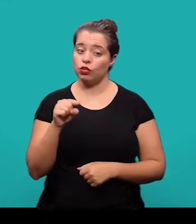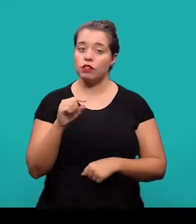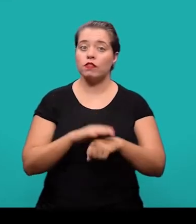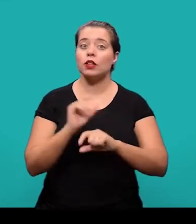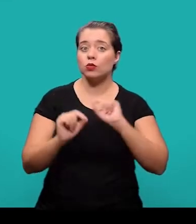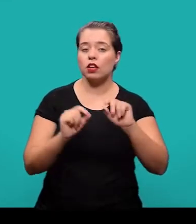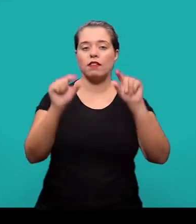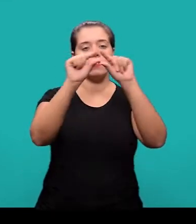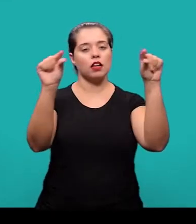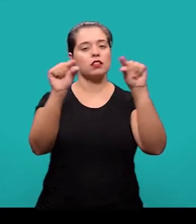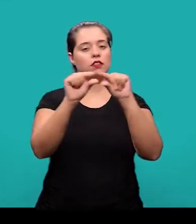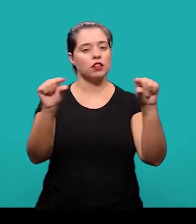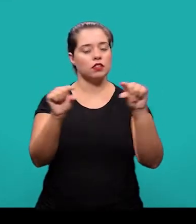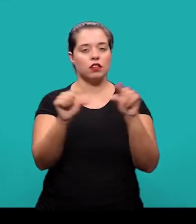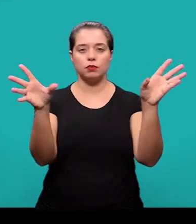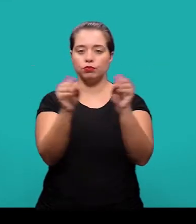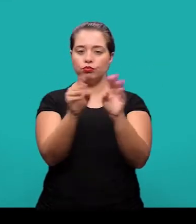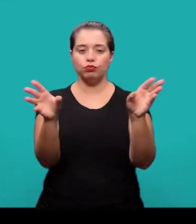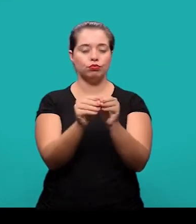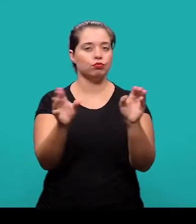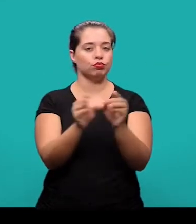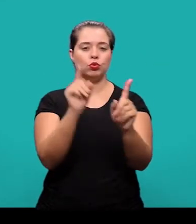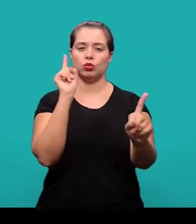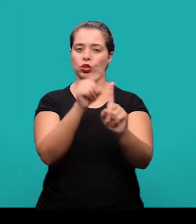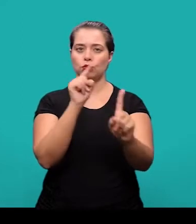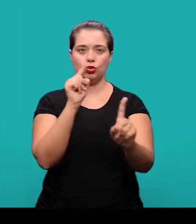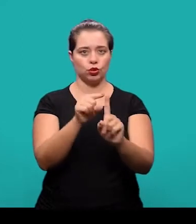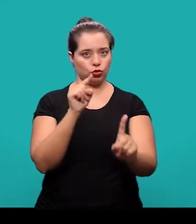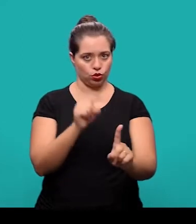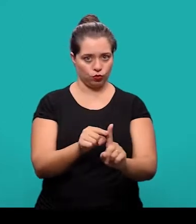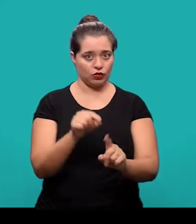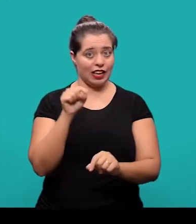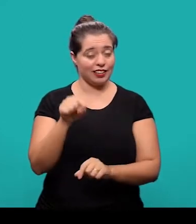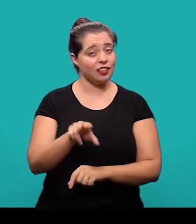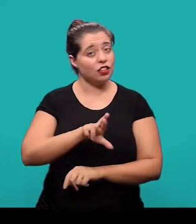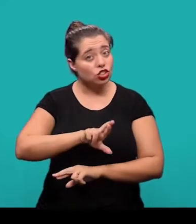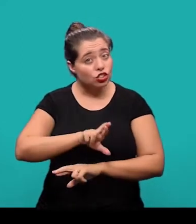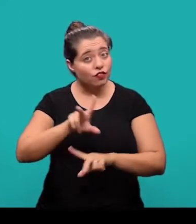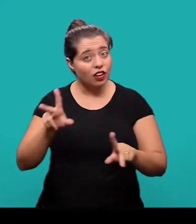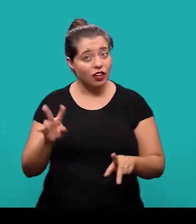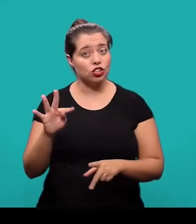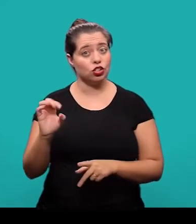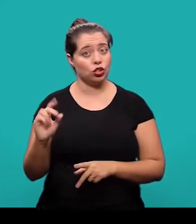E ele é constituído de uma sequência de frases concisas e objetivas não se trata de uma enumeração de tópicos.